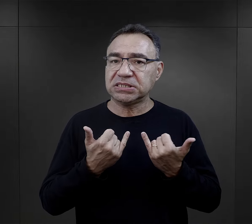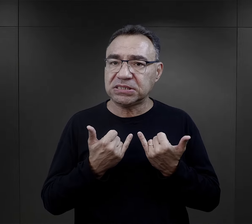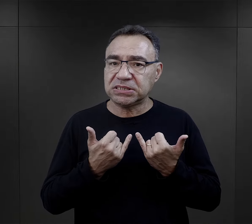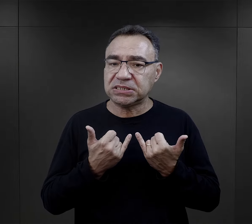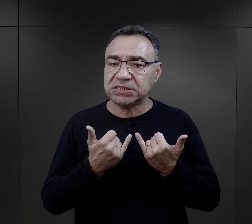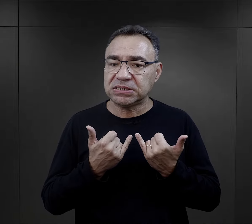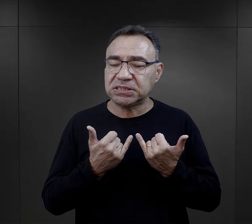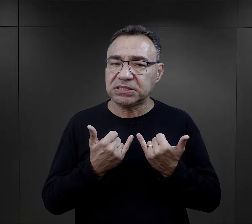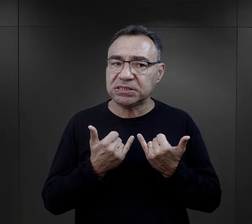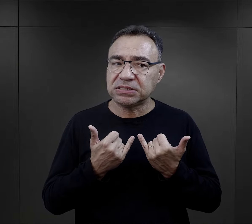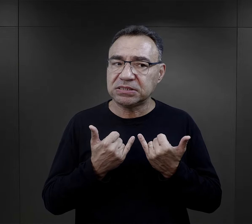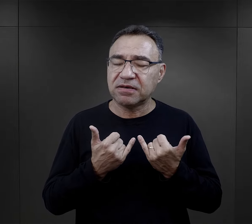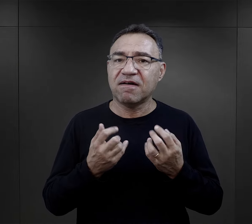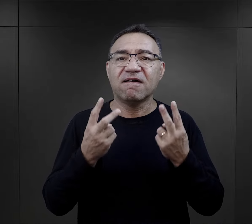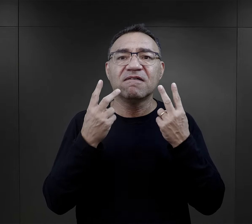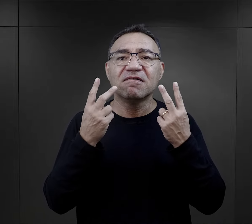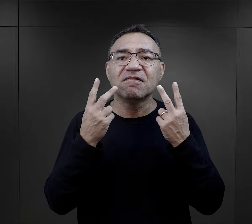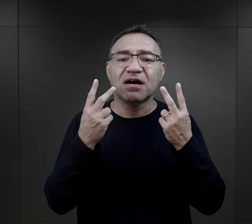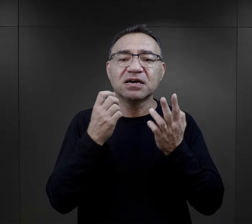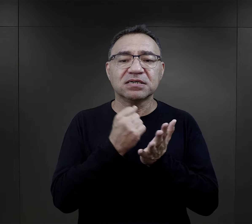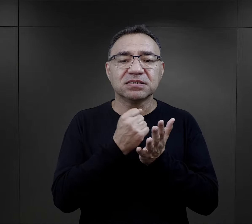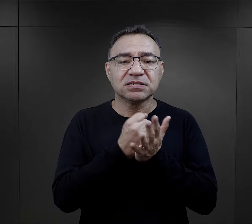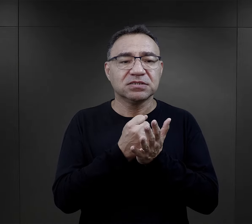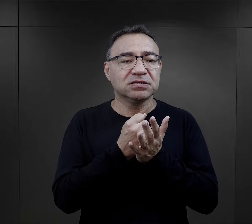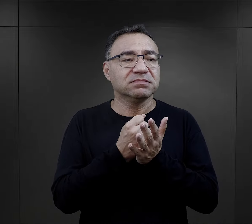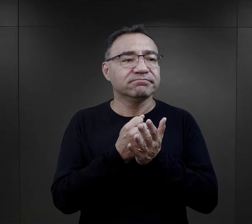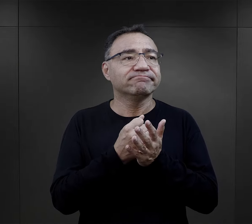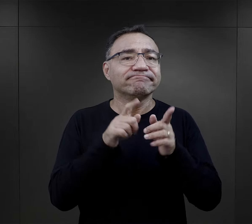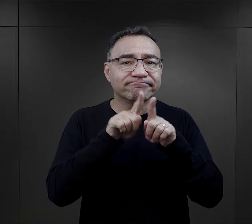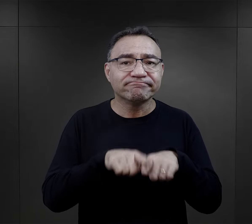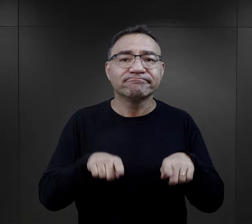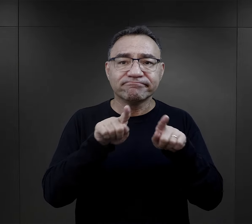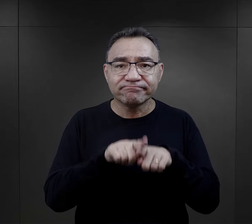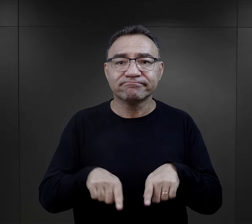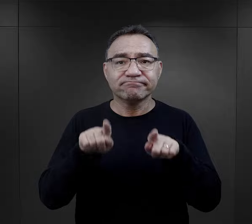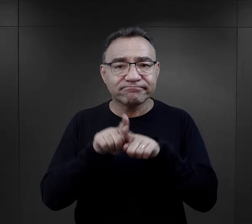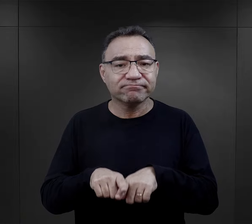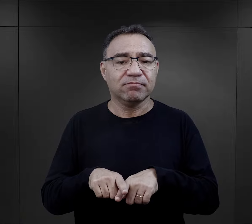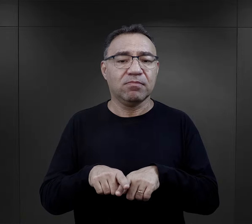ale to było dla nich takim elementem ich rutyny,